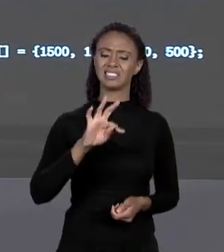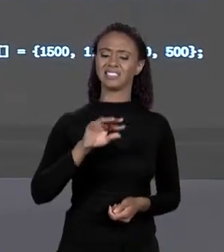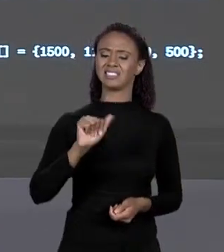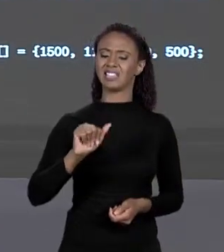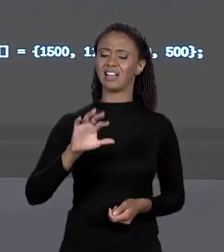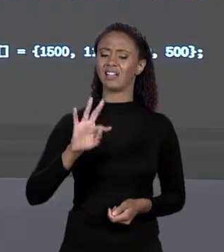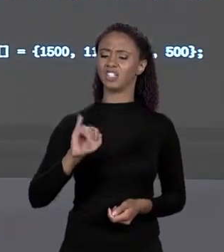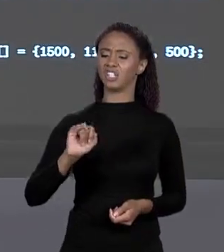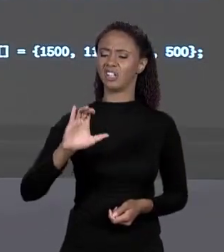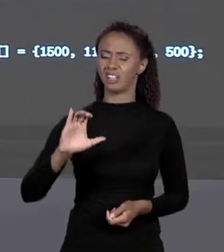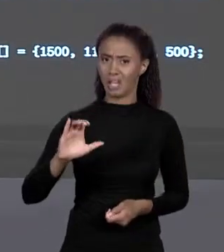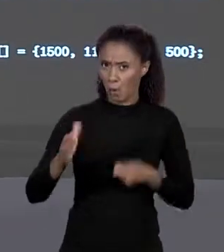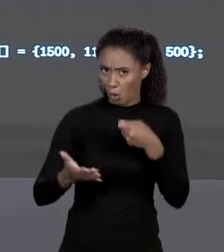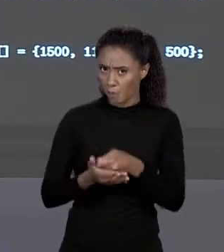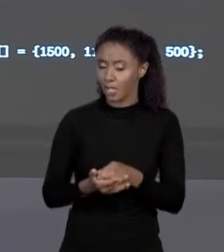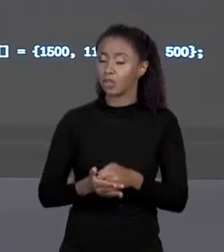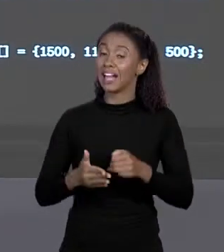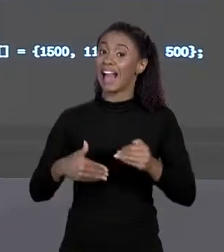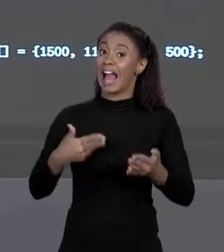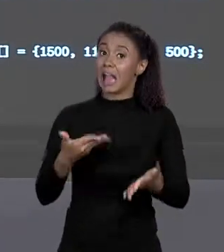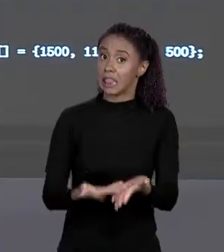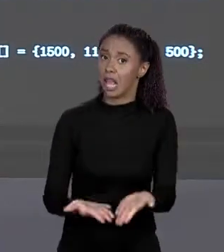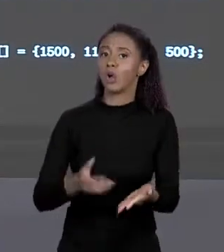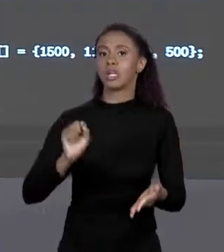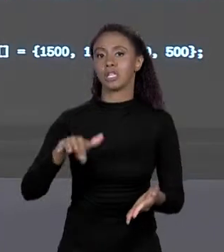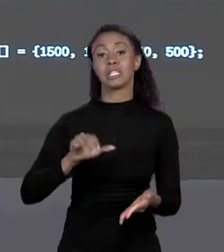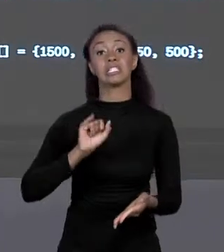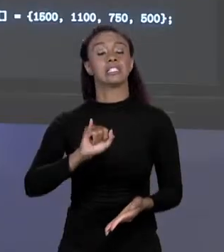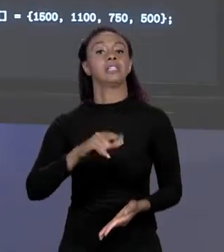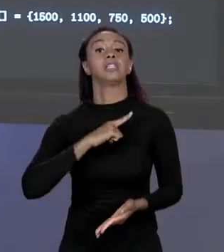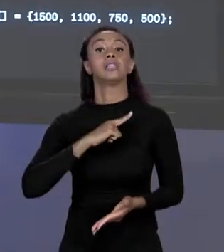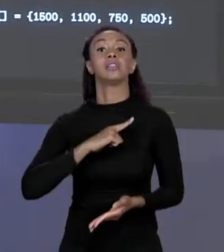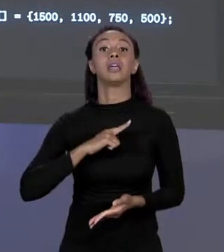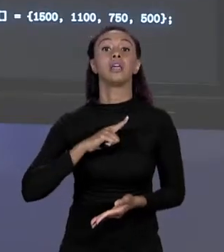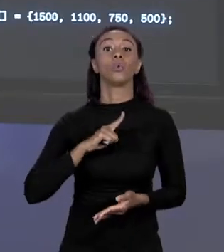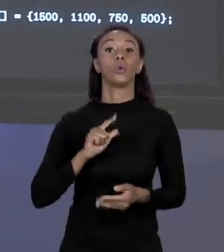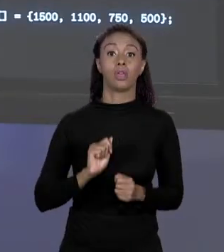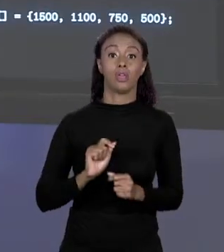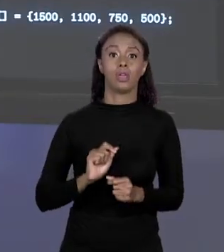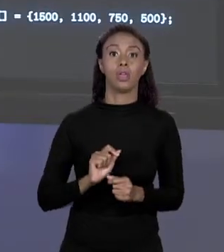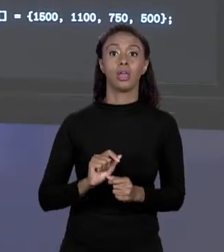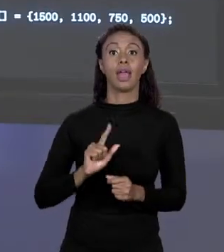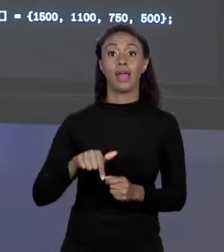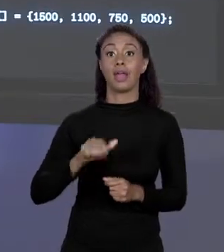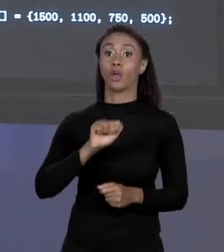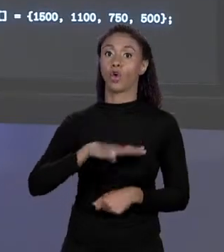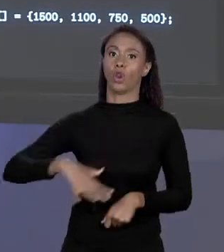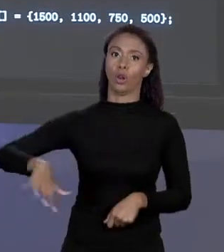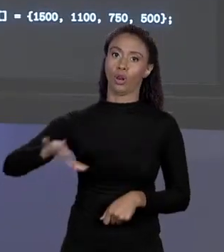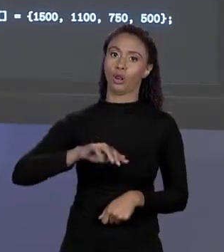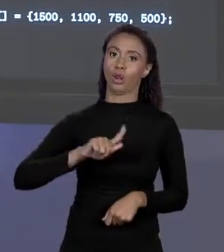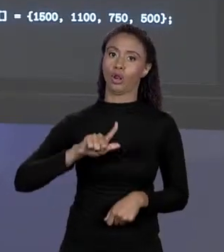VAMOS DIZER QUE PRECISA QUANDO O ARRANJO É GLOBAL, QUANDO É UM ATRIBUTO DO PROBLEMA, QUANDO É UMA VARIÁVEL GLOBAL, QUANDO É LOCAL NÃO. NÃO É